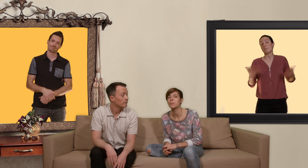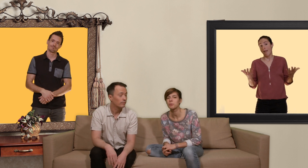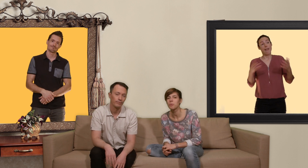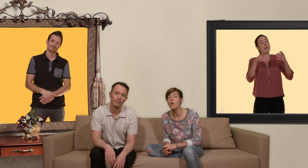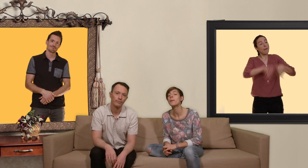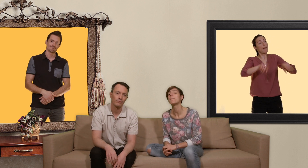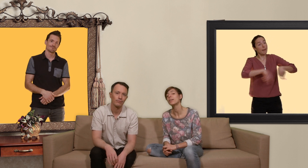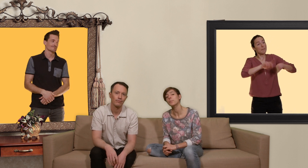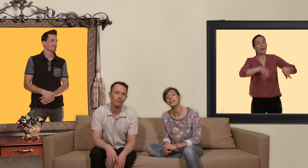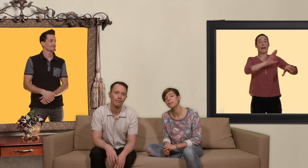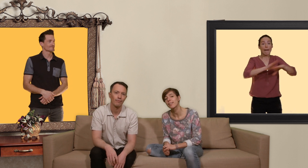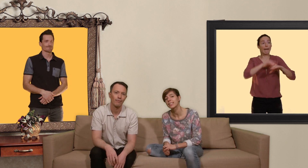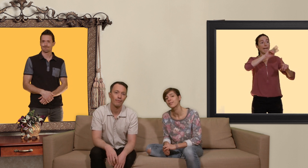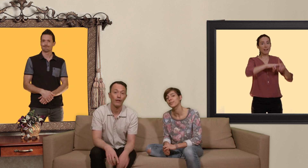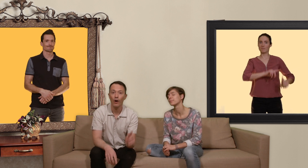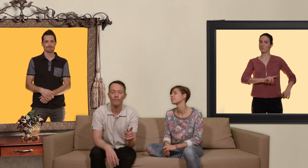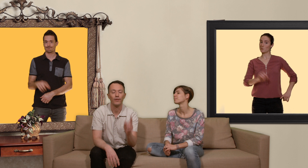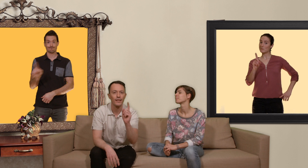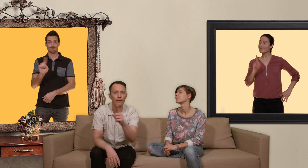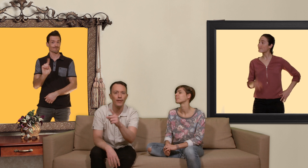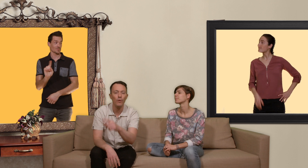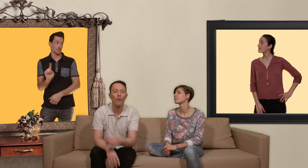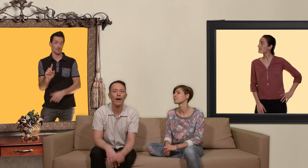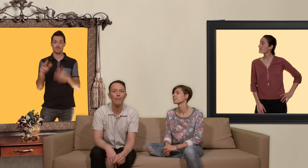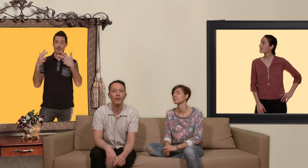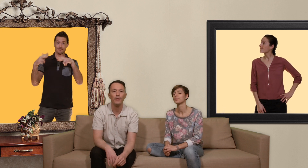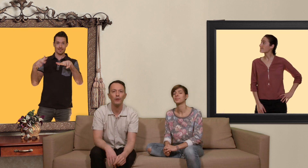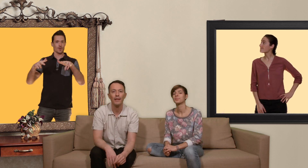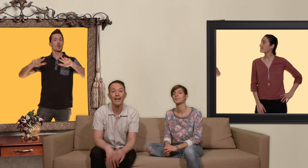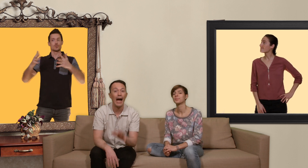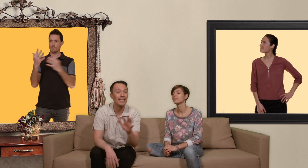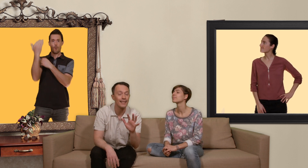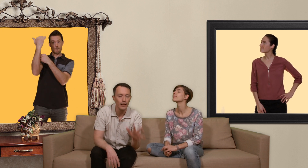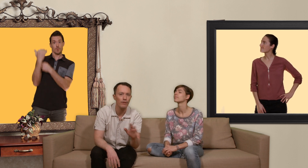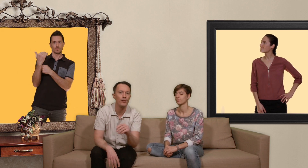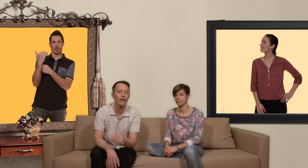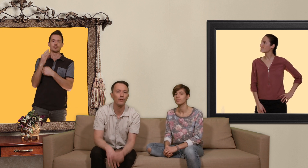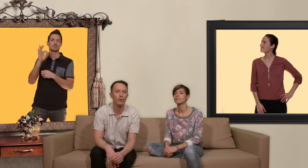habituellement on va pas vous parler de préservatifs non dans cette vidéo on va aborder une manière assez révolutionnaire de se